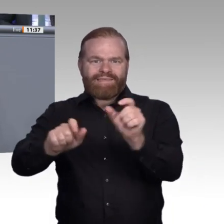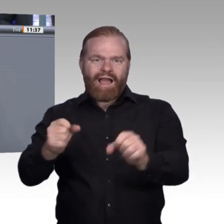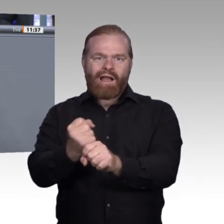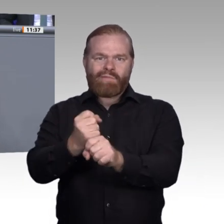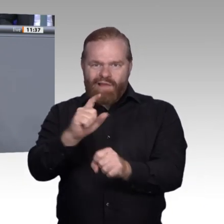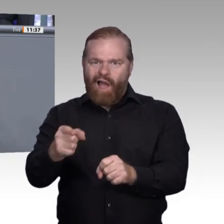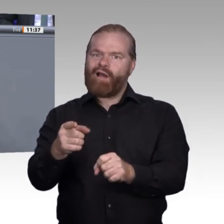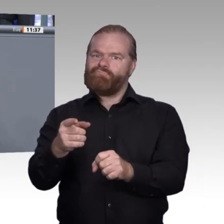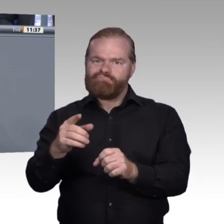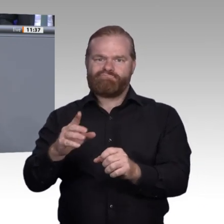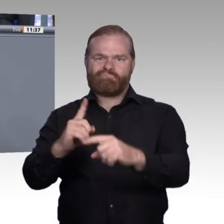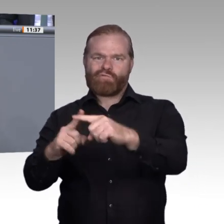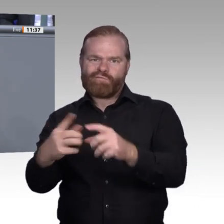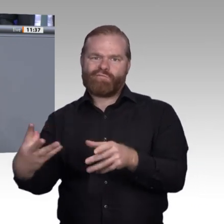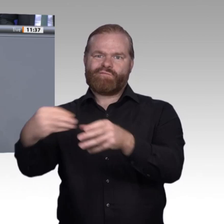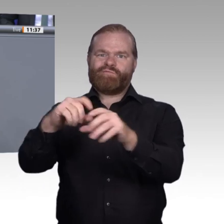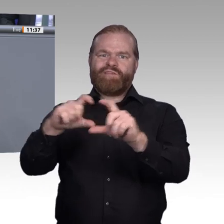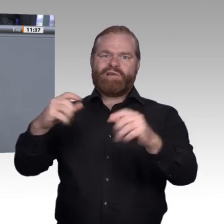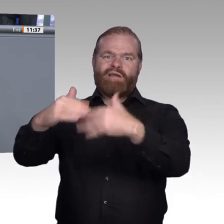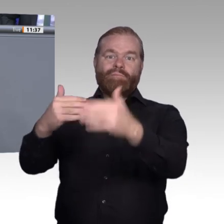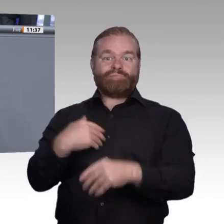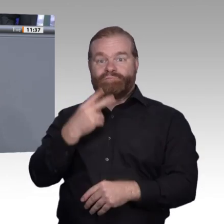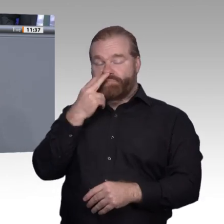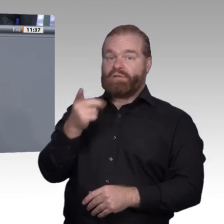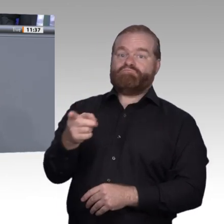Ausbildungsunternehmen schaffen. Das führt mich zu meinem letzten Gedanken und zugleich